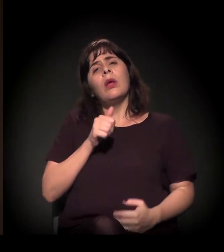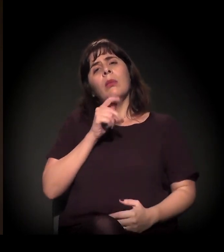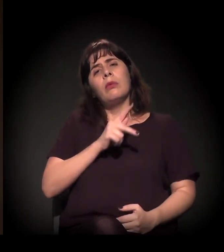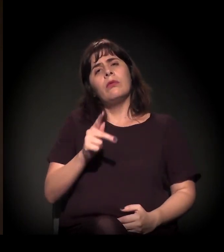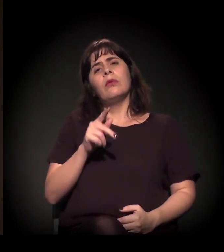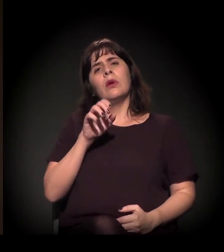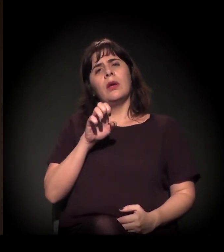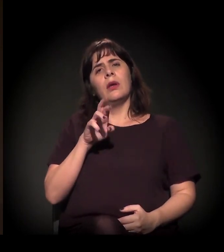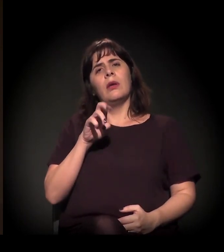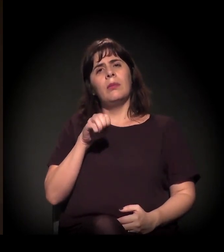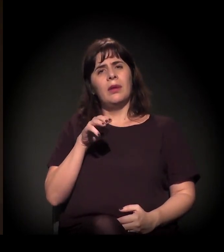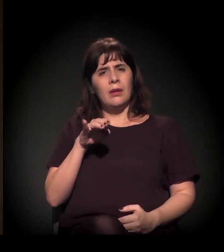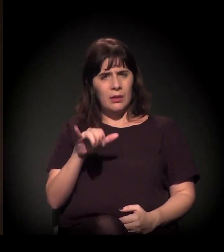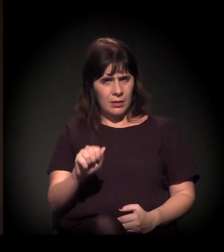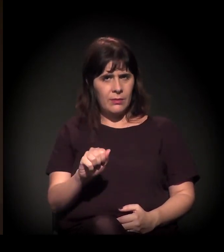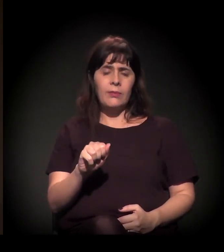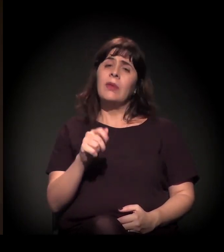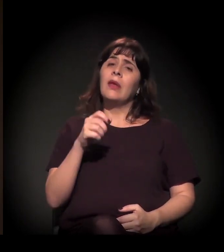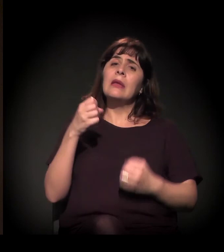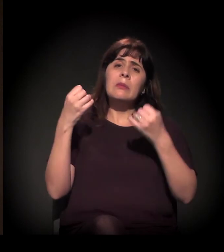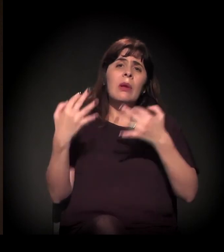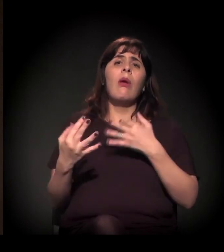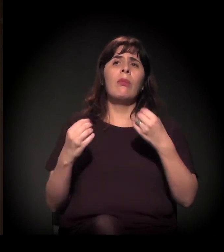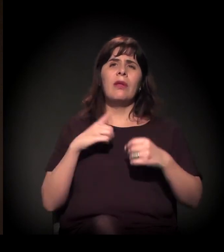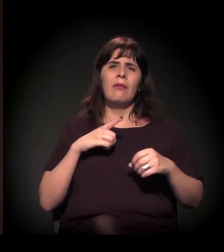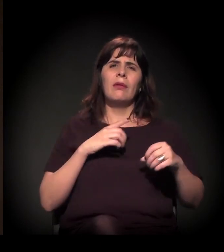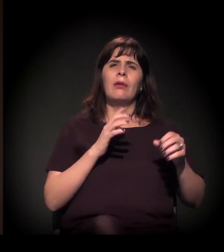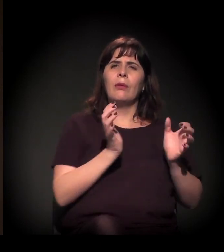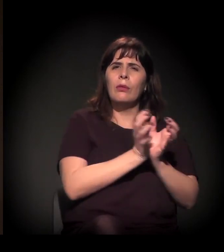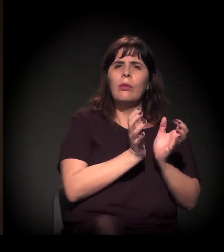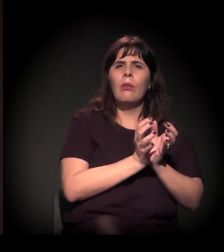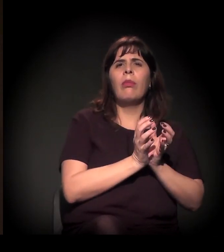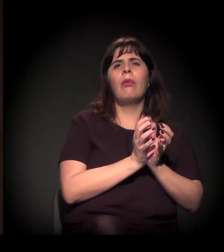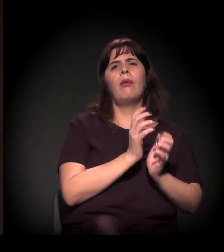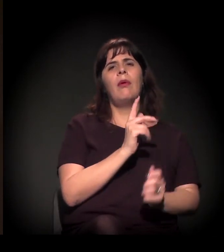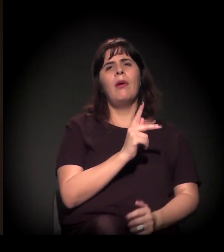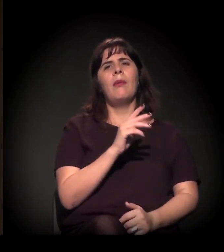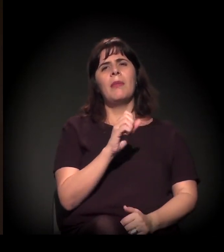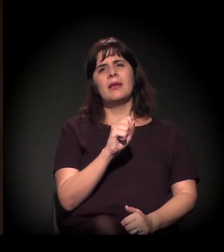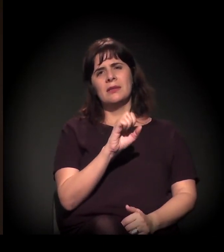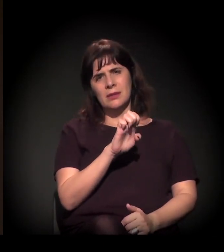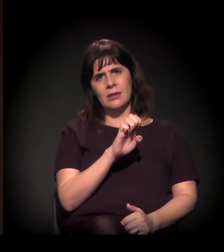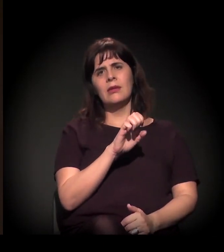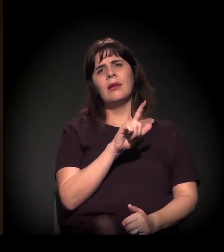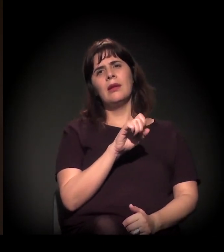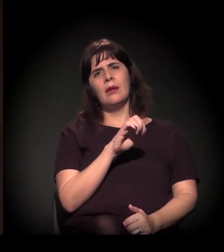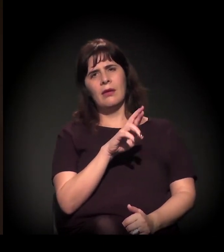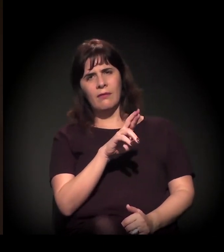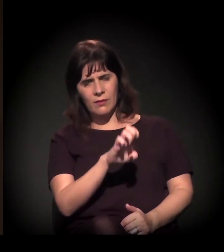por exemplo, do Movimento Passe Livre, do MTST, dos novíssimos atores